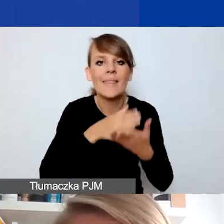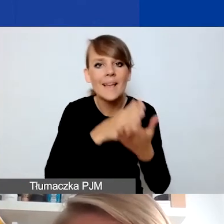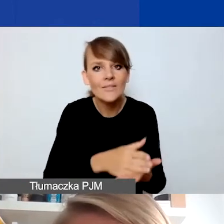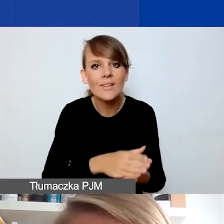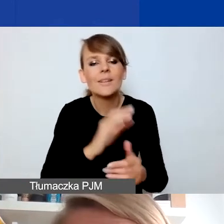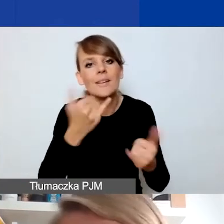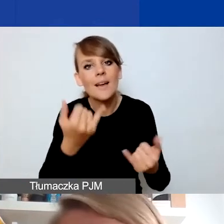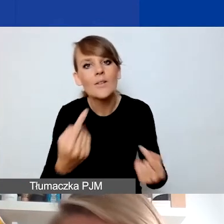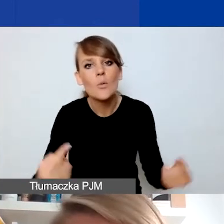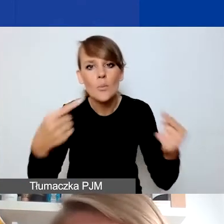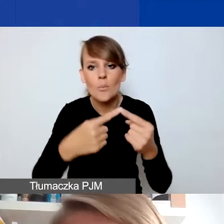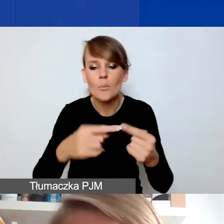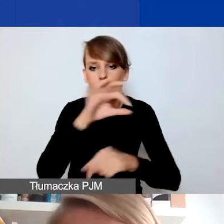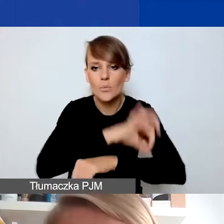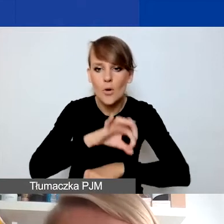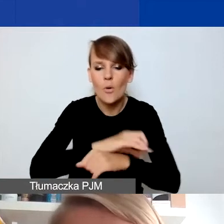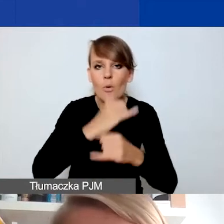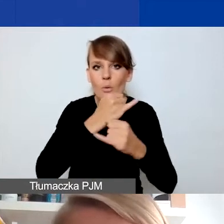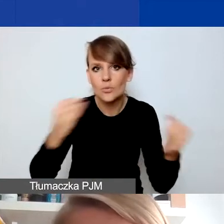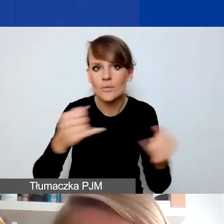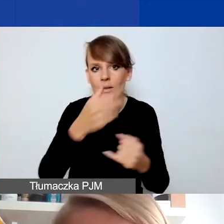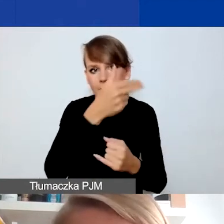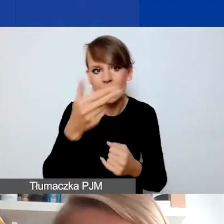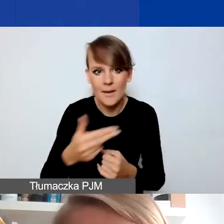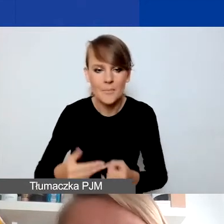dotyczące poszczególnych obszarów czy tematów o znaczeniu szczególnym.